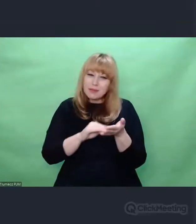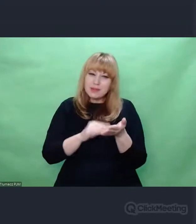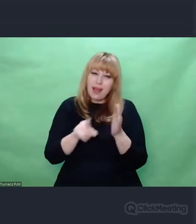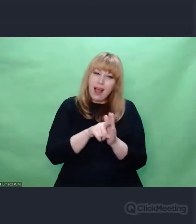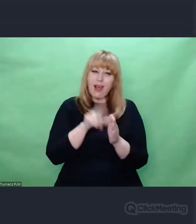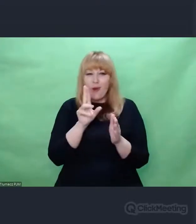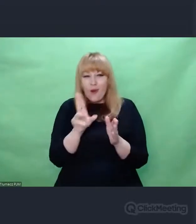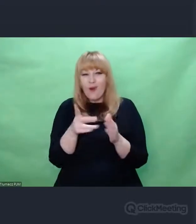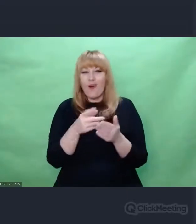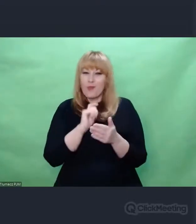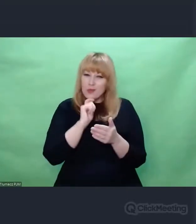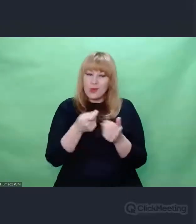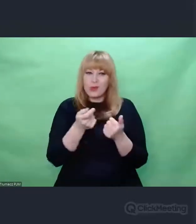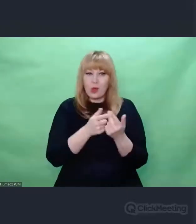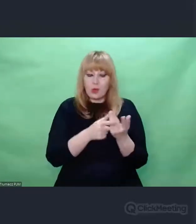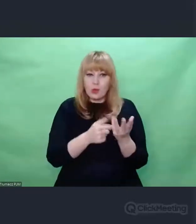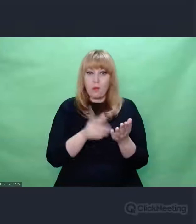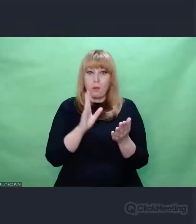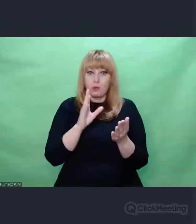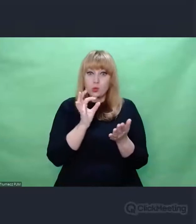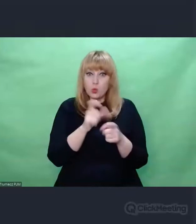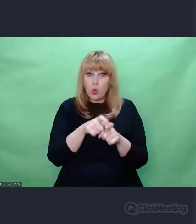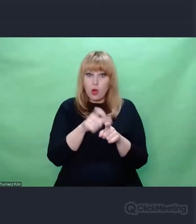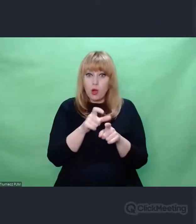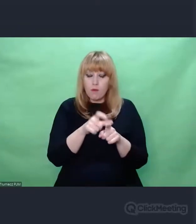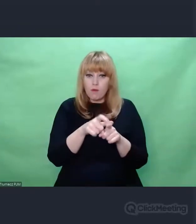Poddawaliśmy dezorganizacji, pewnej dekonstrukcji